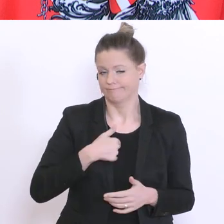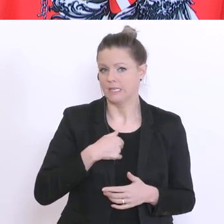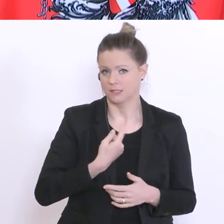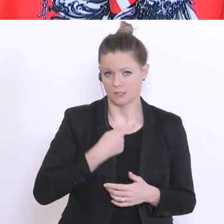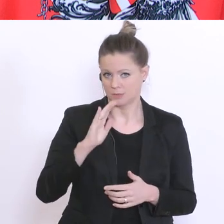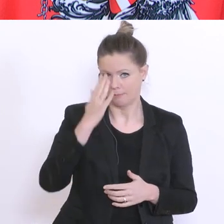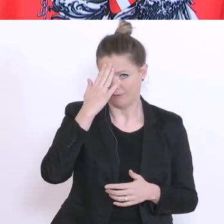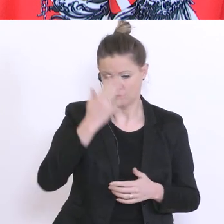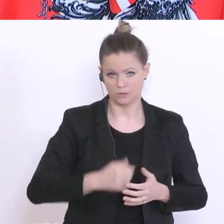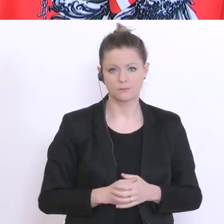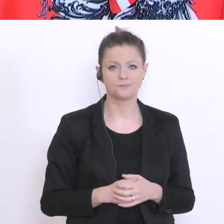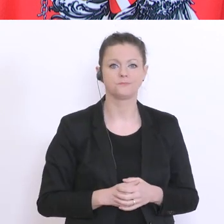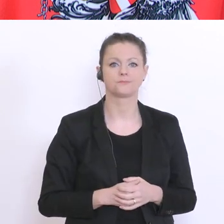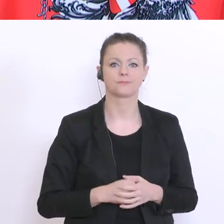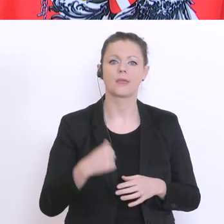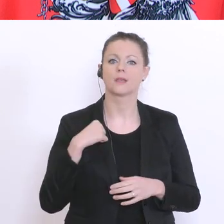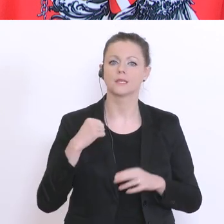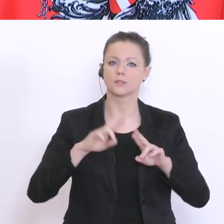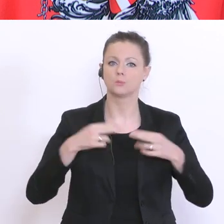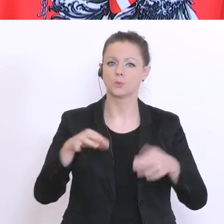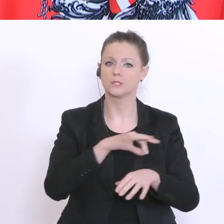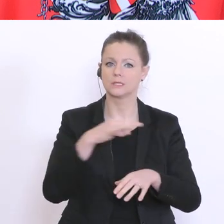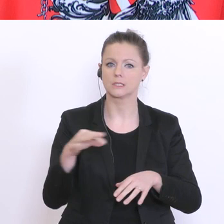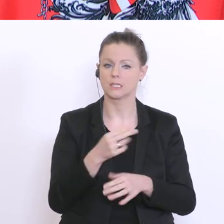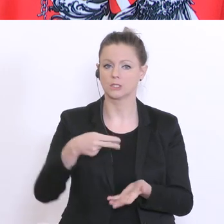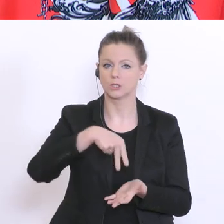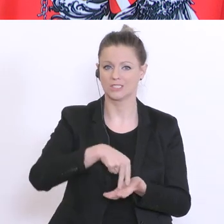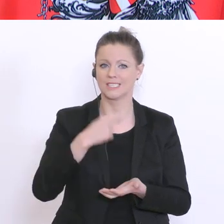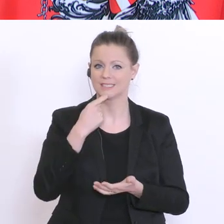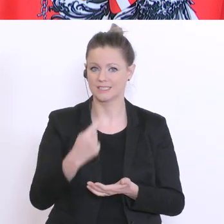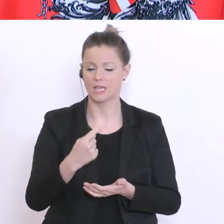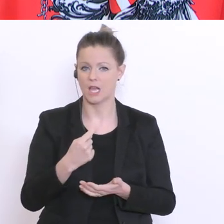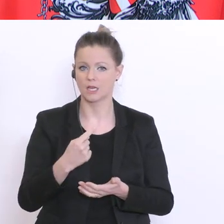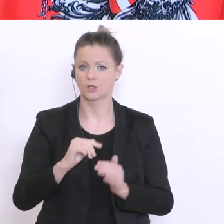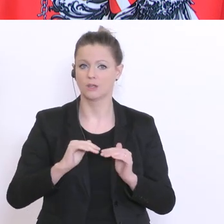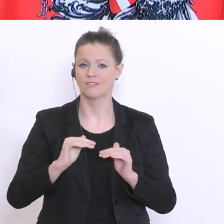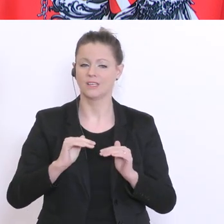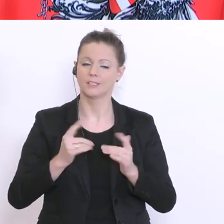ist der Bundeskanzler an dieser Stelle gestanden und hat von einer stufenweisen Rückkehr zu einer